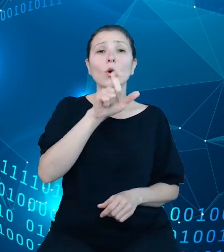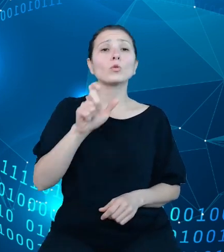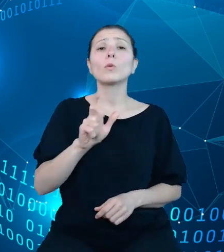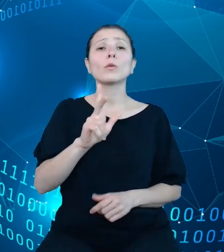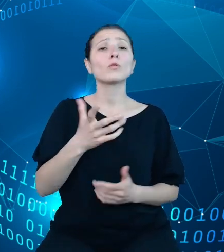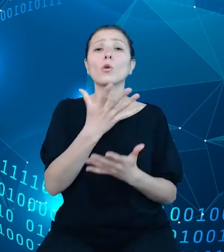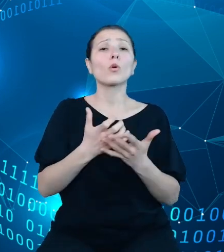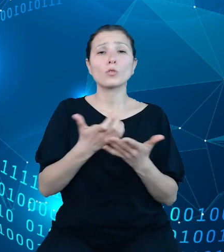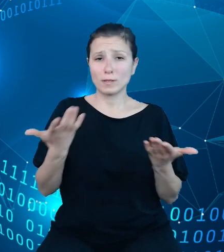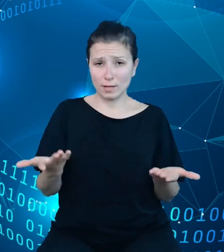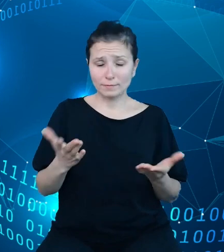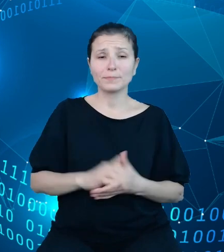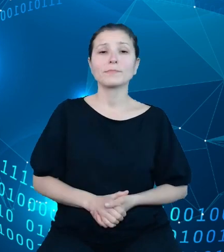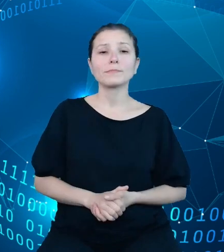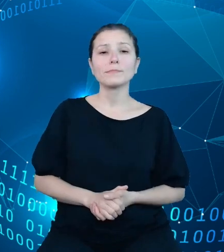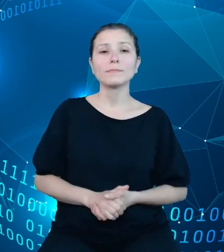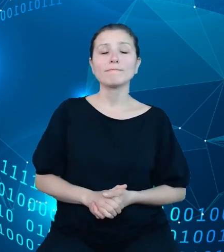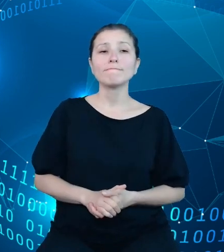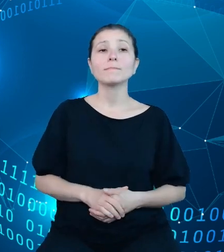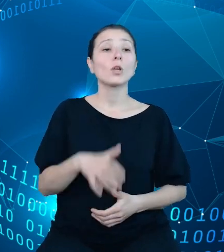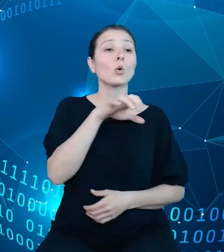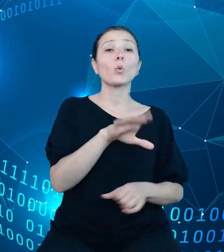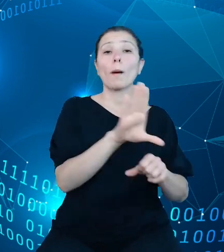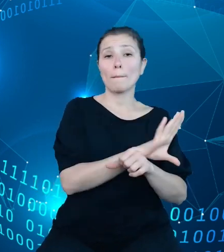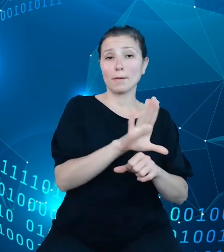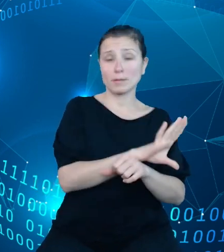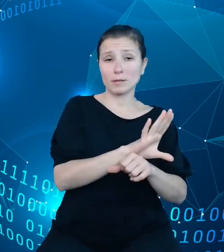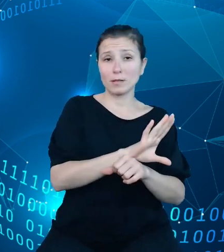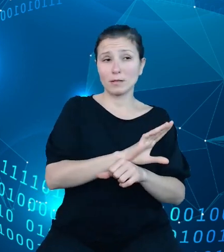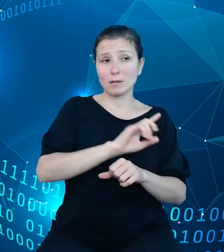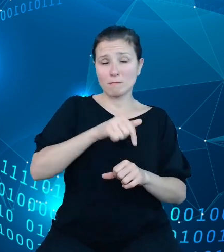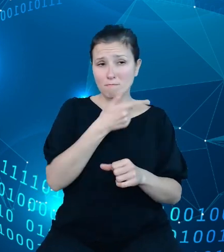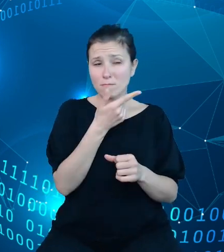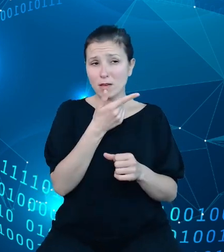Ze strony tak zwanego biznesu wyodrębniliśmy sobie podmioty, które